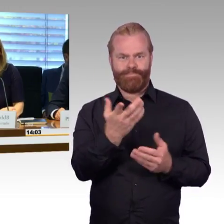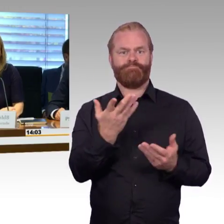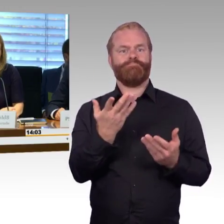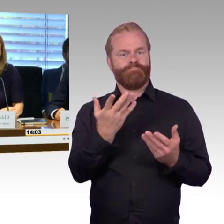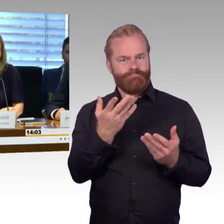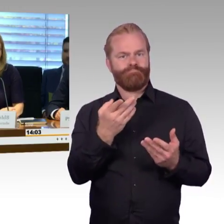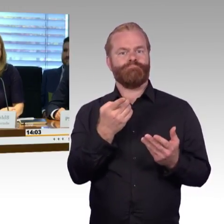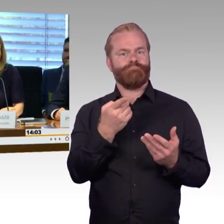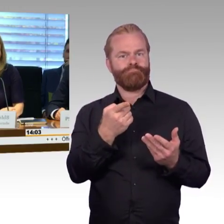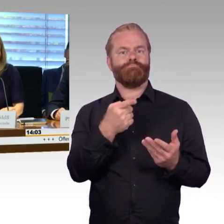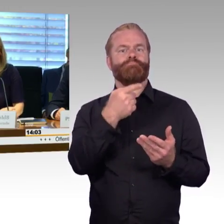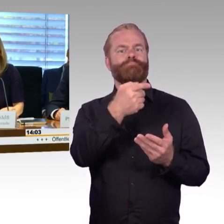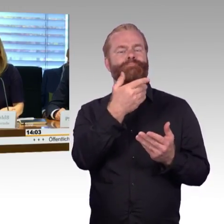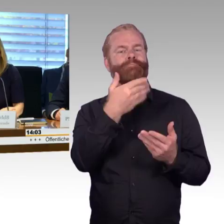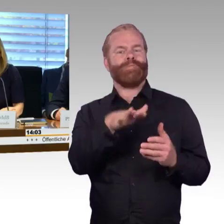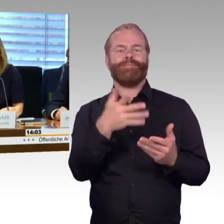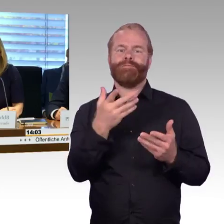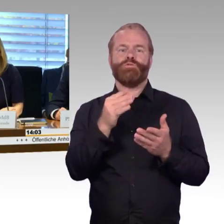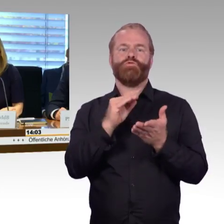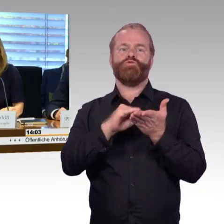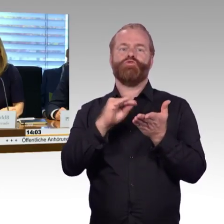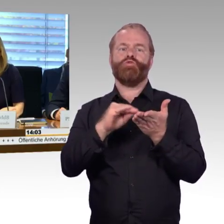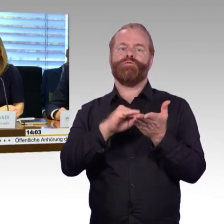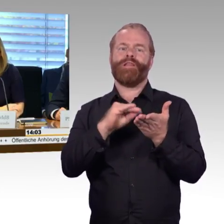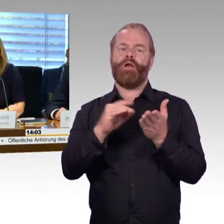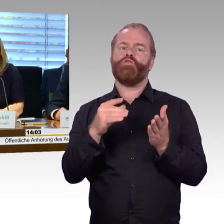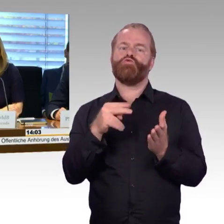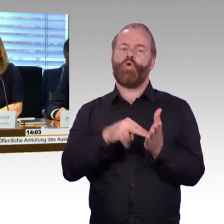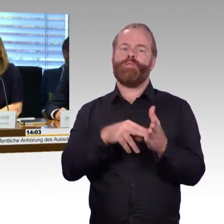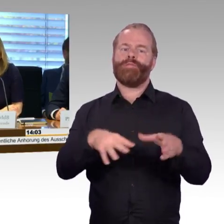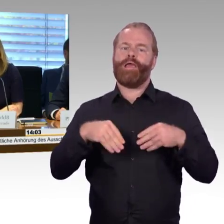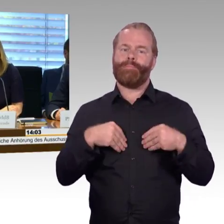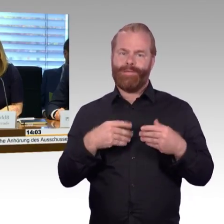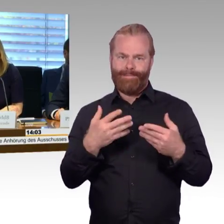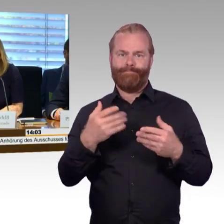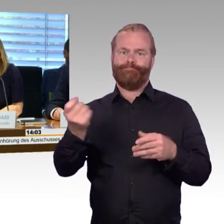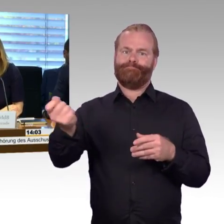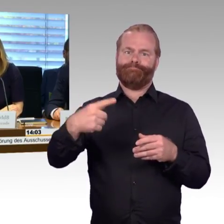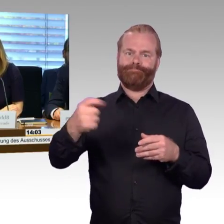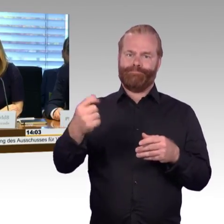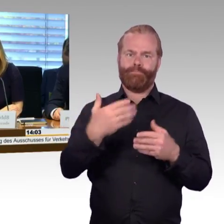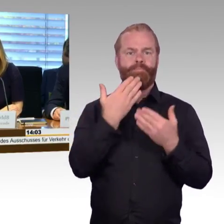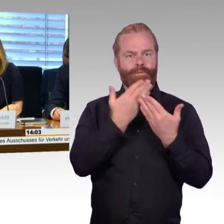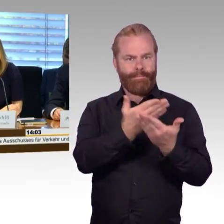und sind auch darüber hinaus im Internet abrufbar. Wir führen diese Anhörung in dem Format nach